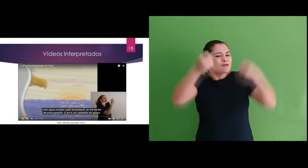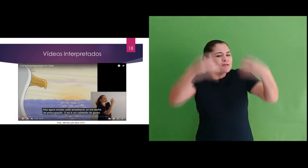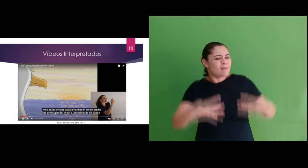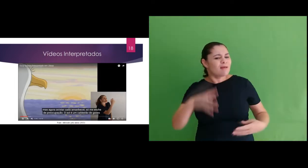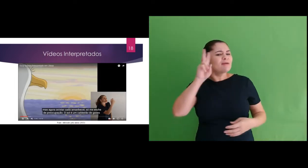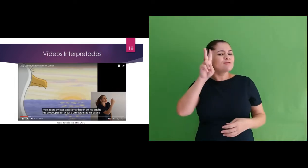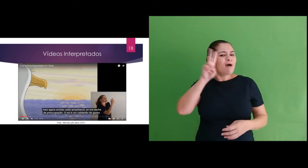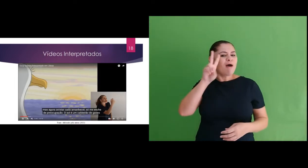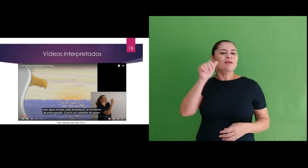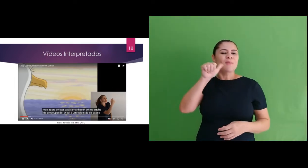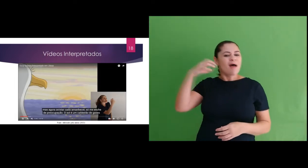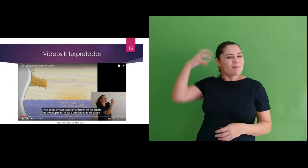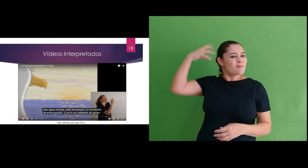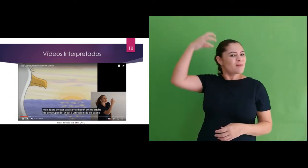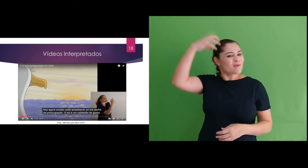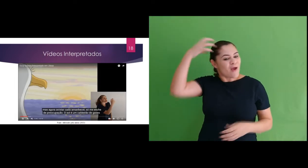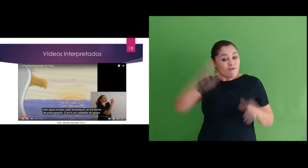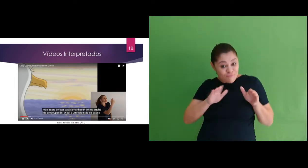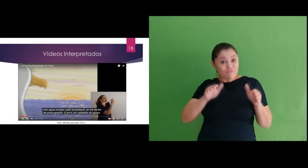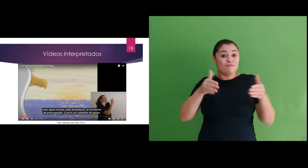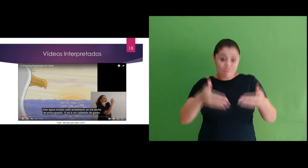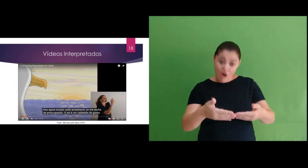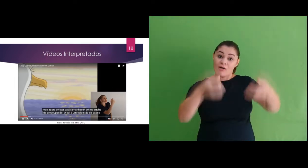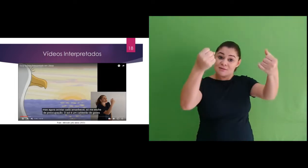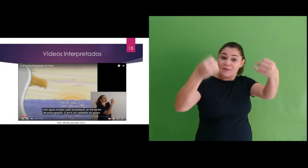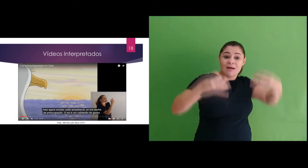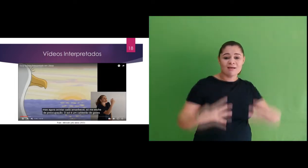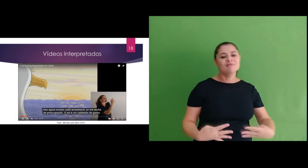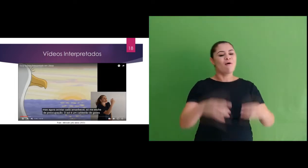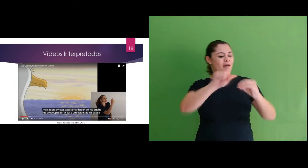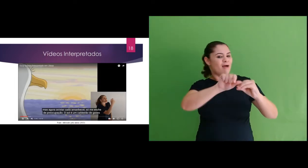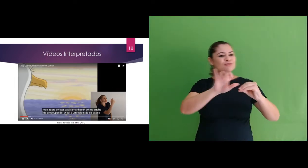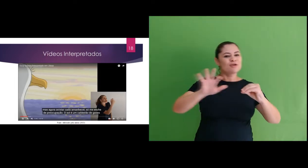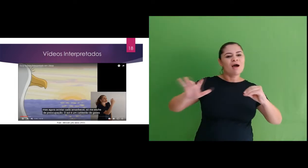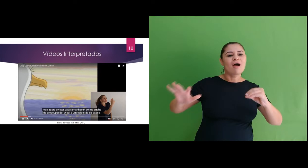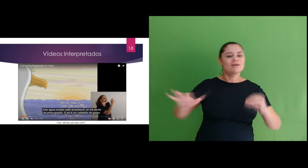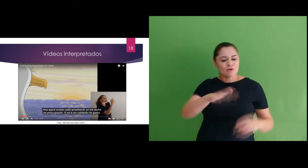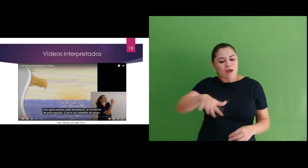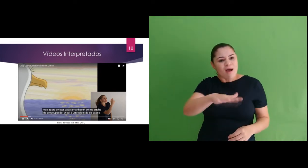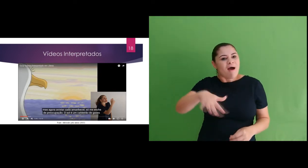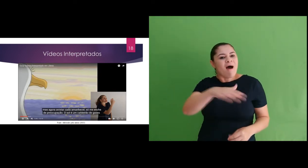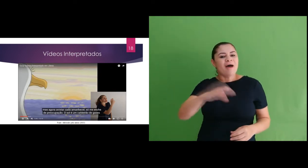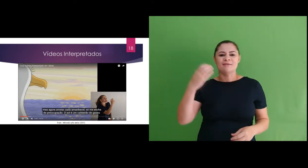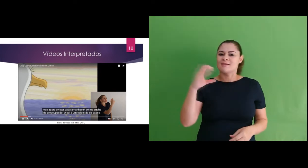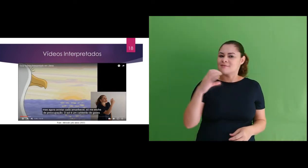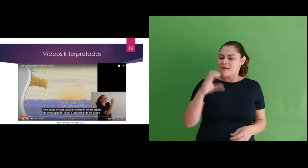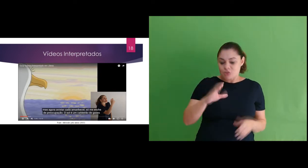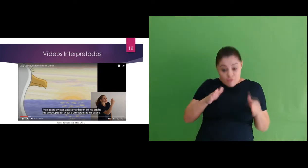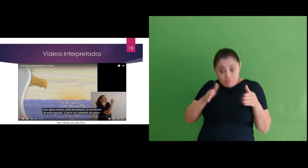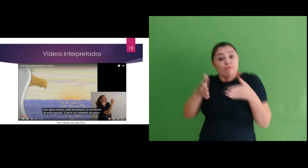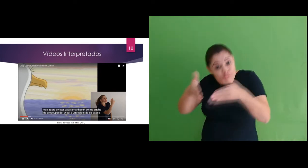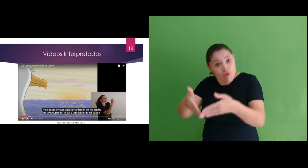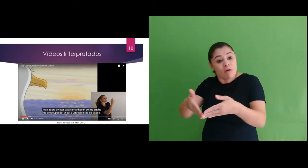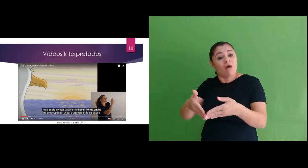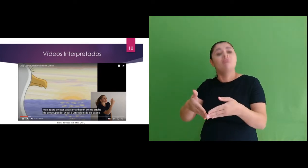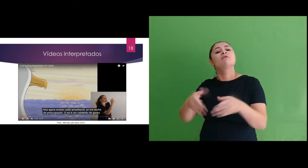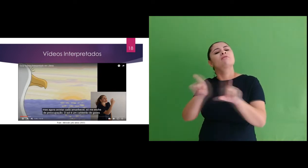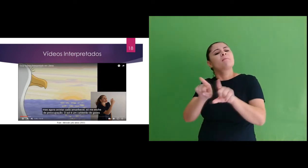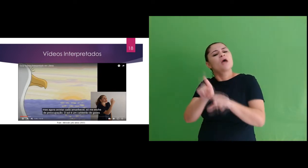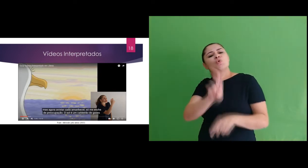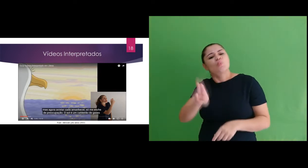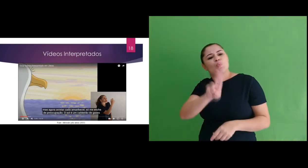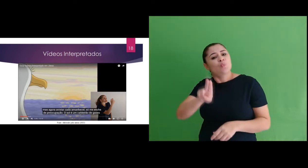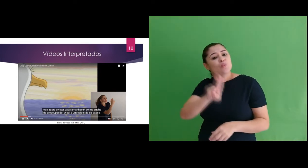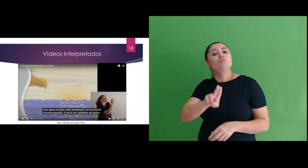o vídeo Biografia de Marie Curie: aborda a radioatividade, questões científicas específicas